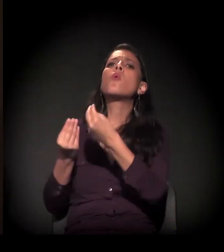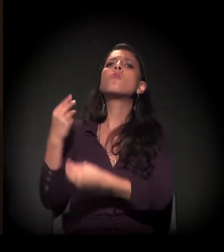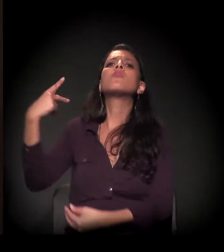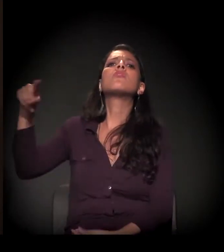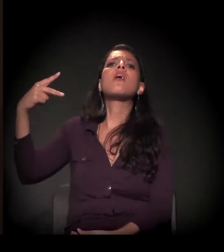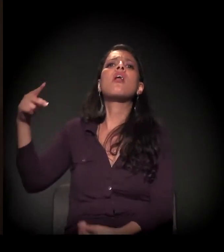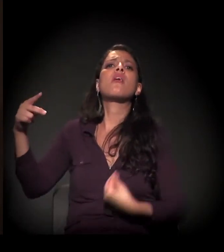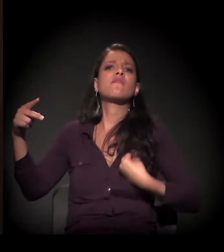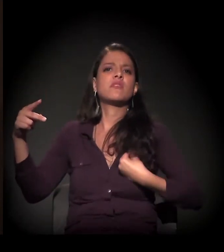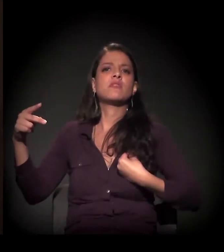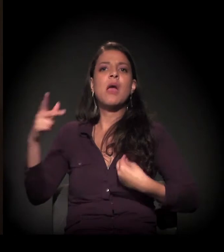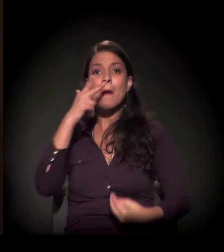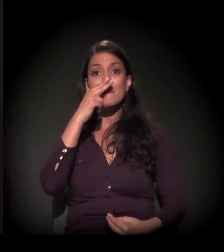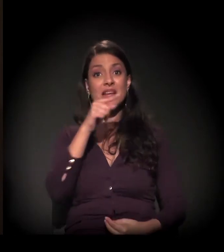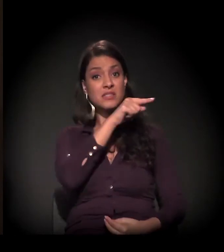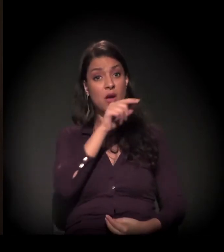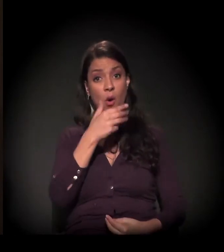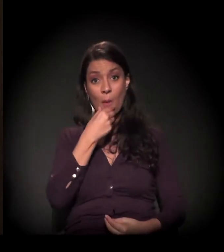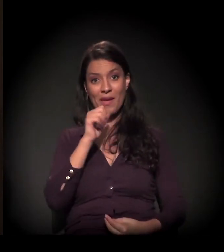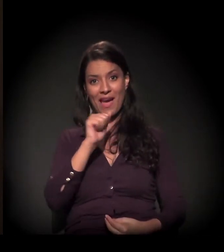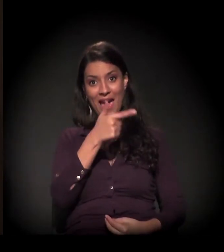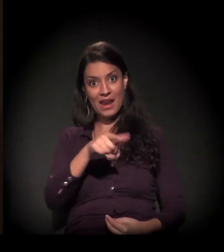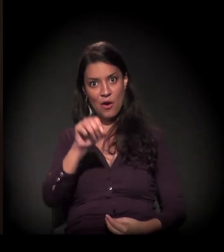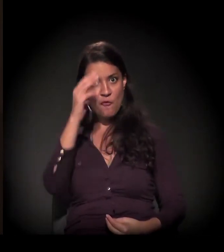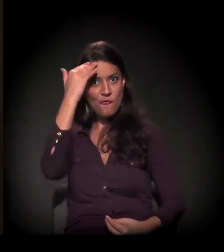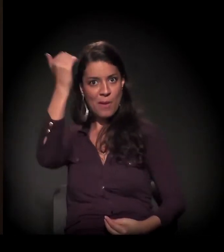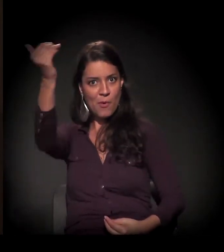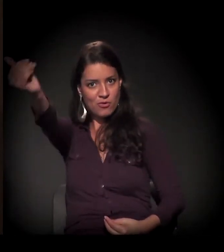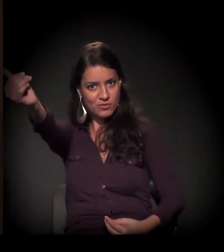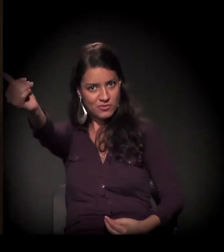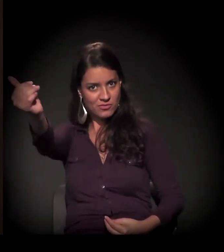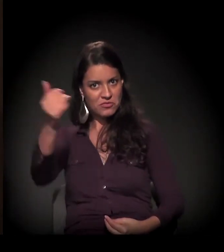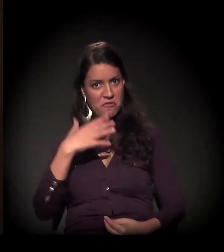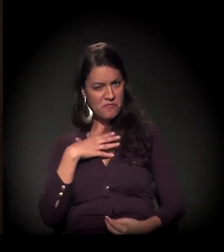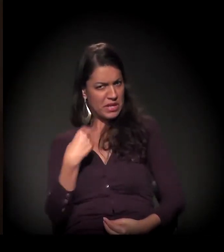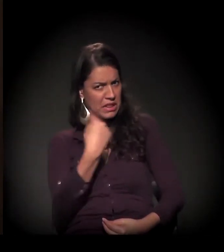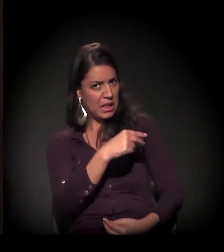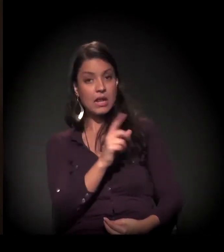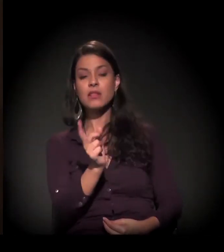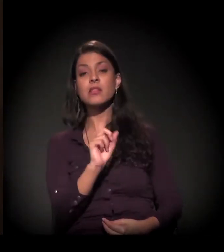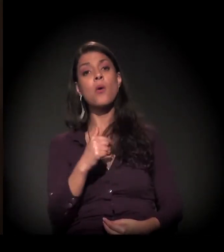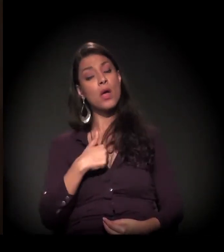Eu não era só filha do senhor Arão Reis, eu era Maria Eulina, uma cidadã brasileira.